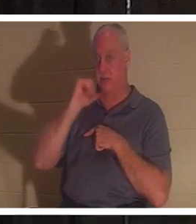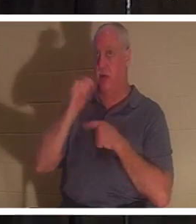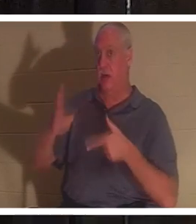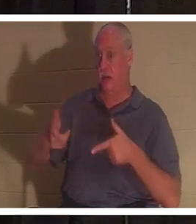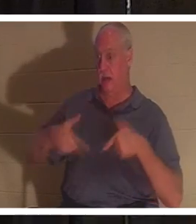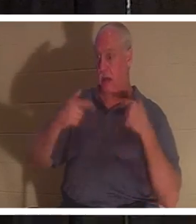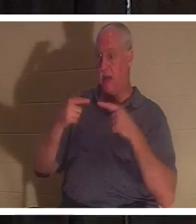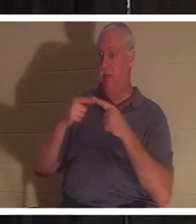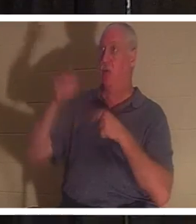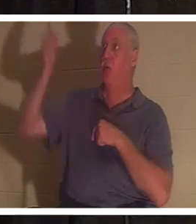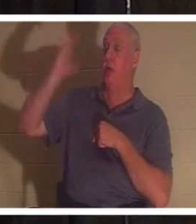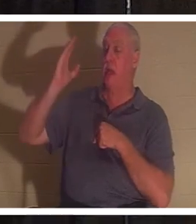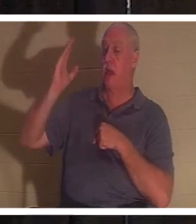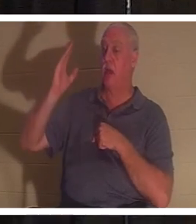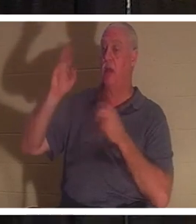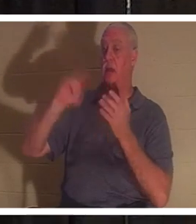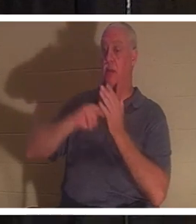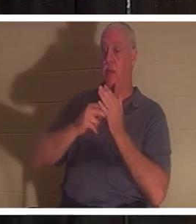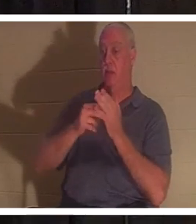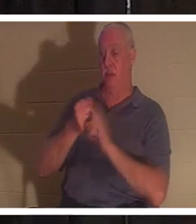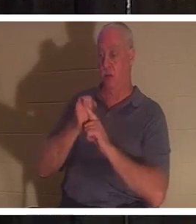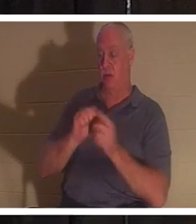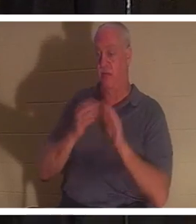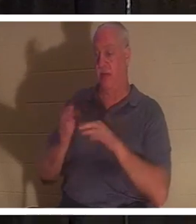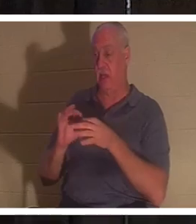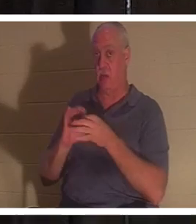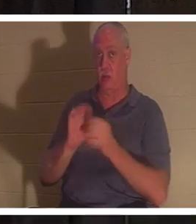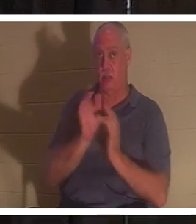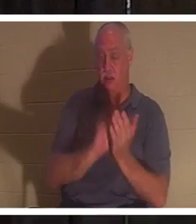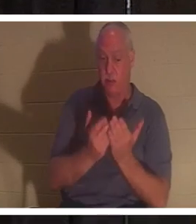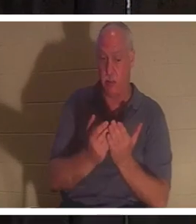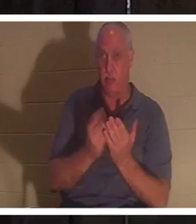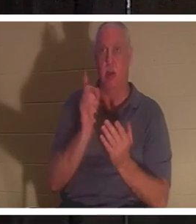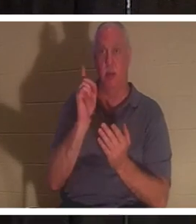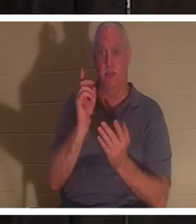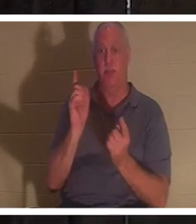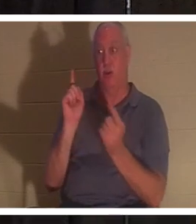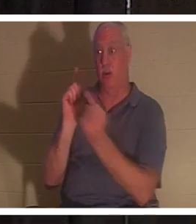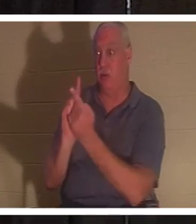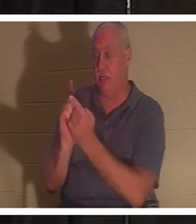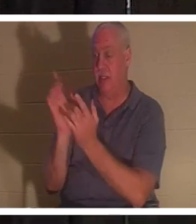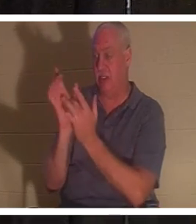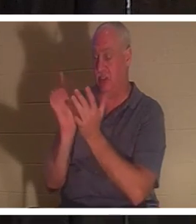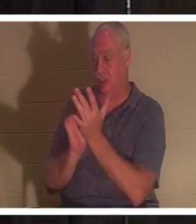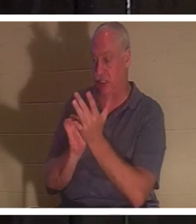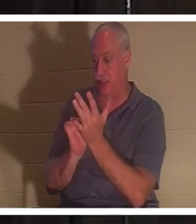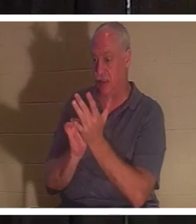vous êtes mort selon les Ecritures. Mais quand vous rencontrez Jésus, alors vous recevez le don de la vie.